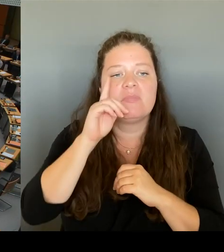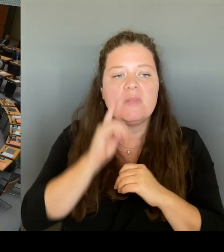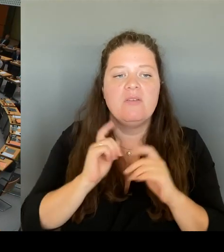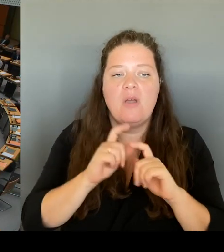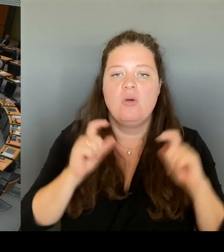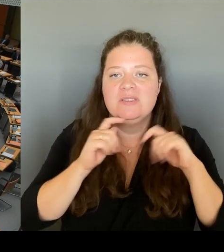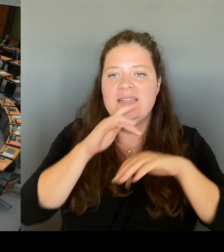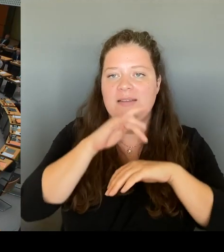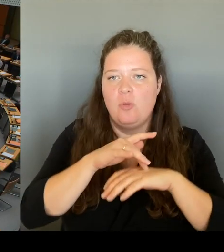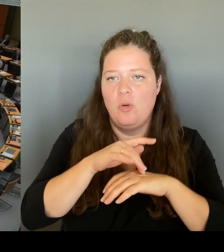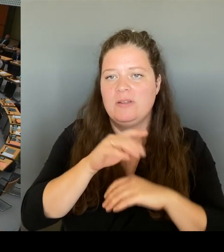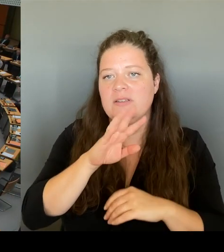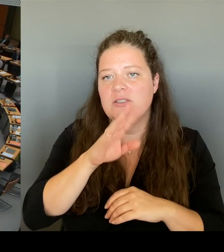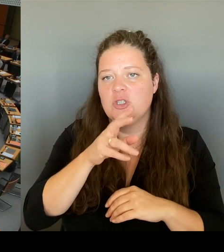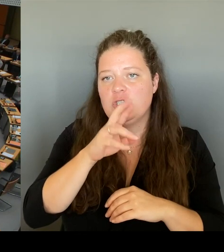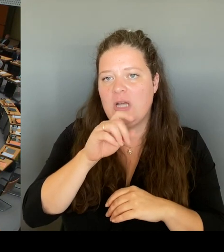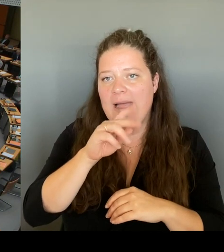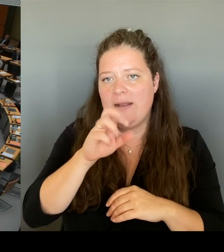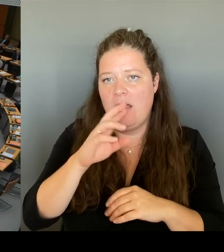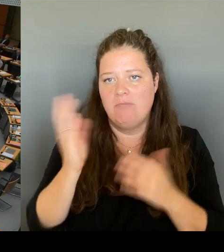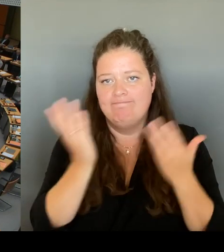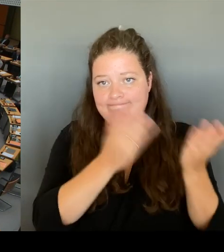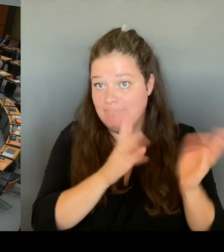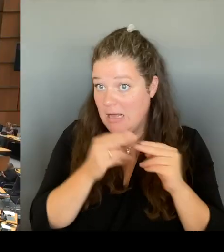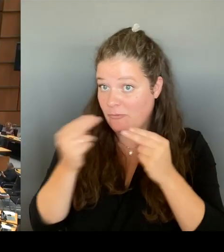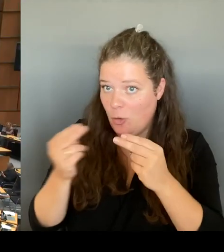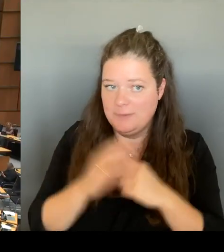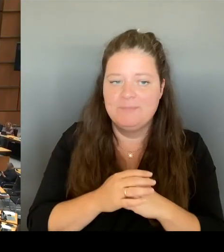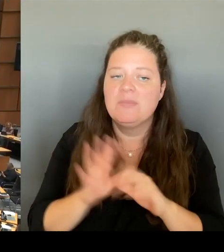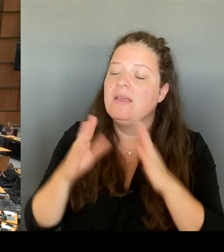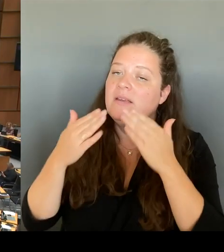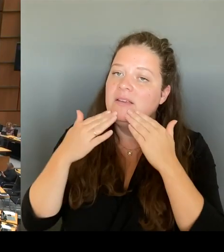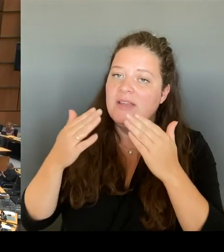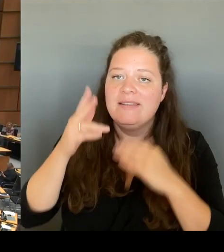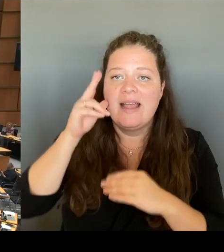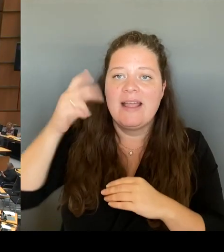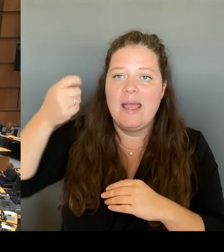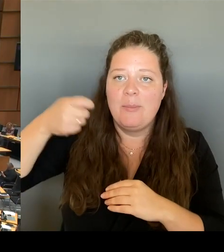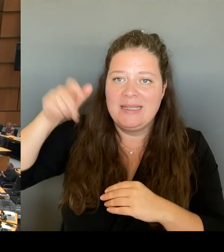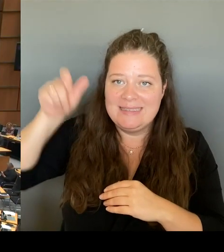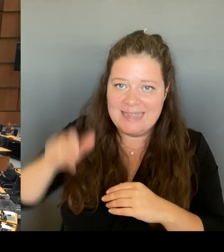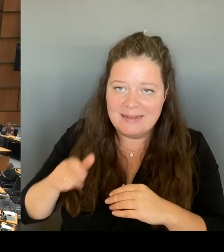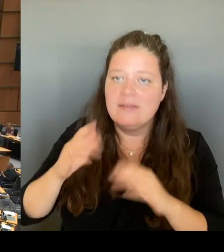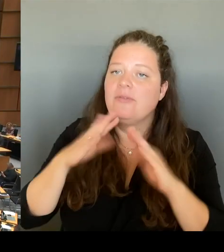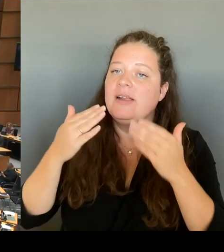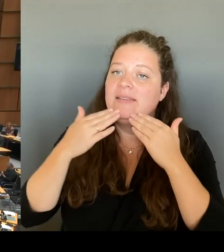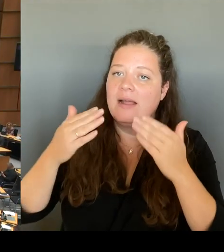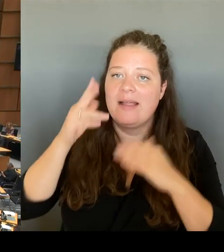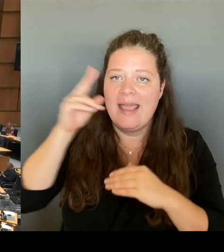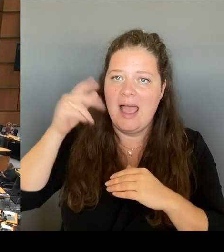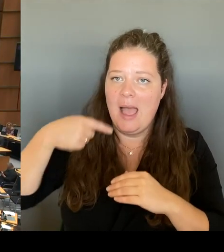In den Richtlinien der Regierungspolitik haben wir ein 29 € Ticket für alle vereinbart und einen 9 €